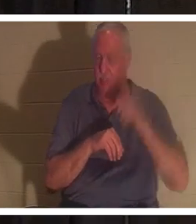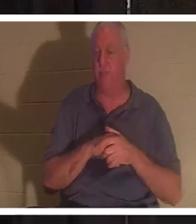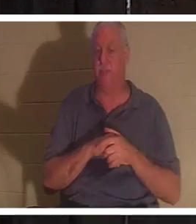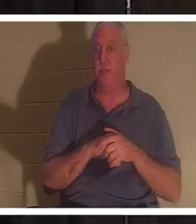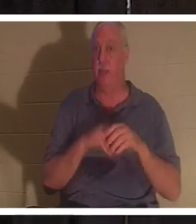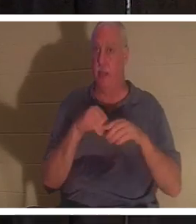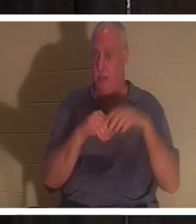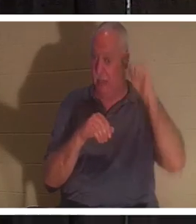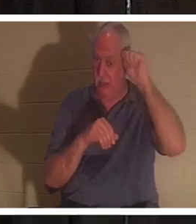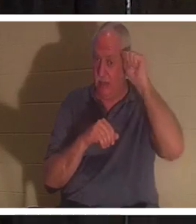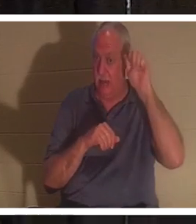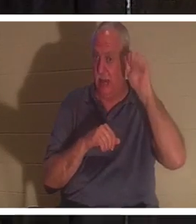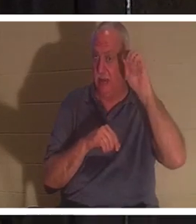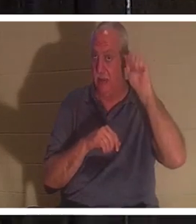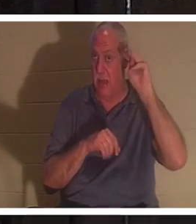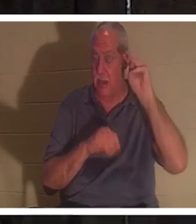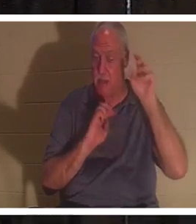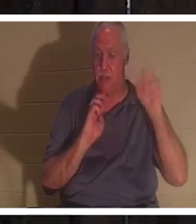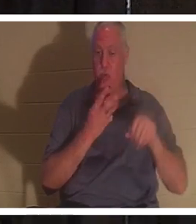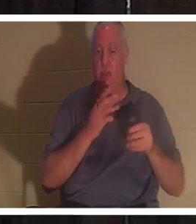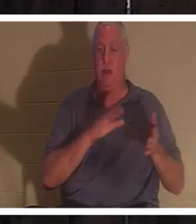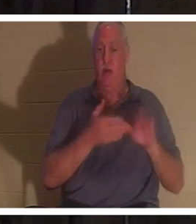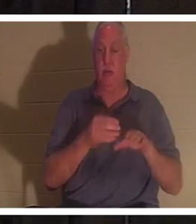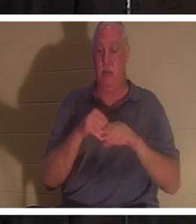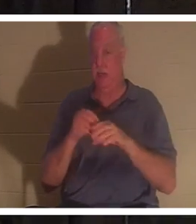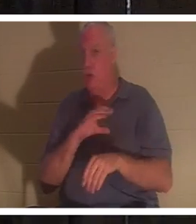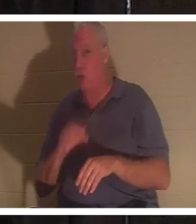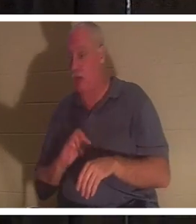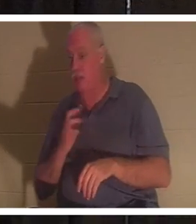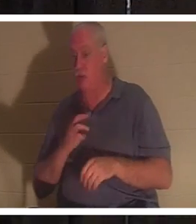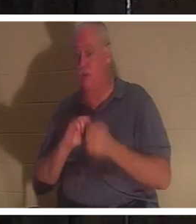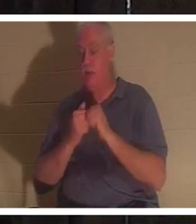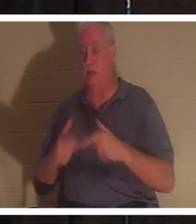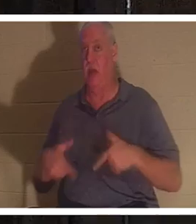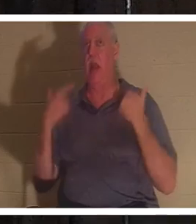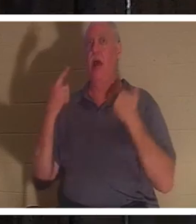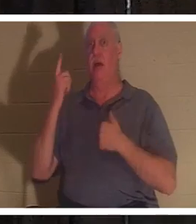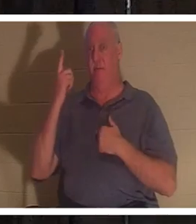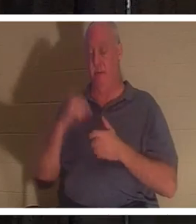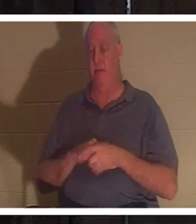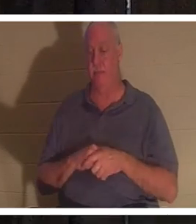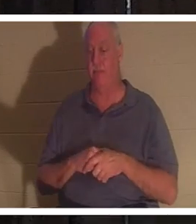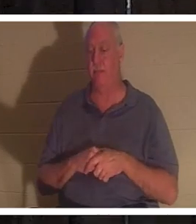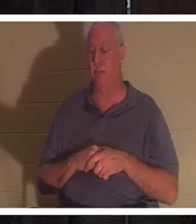私たちは死んでいますが、キリストにおいて私たちは生かされます。これについては、今後さらに詳しくお話ししていきます